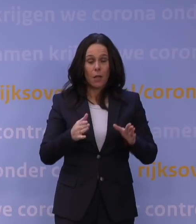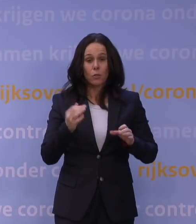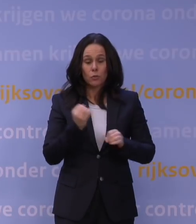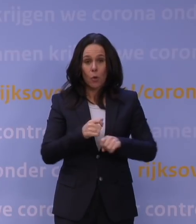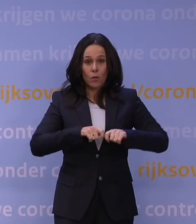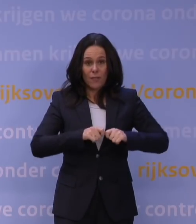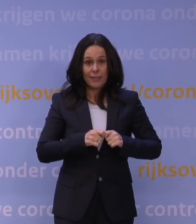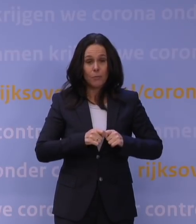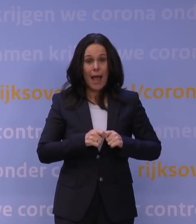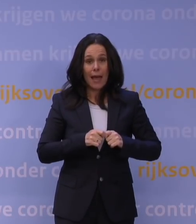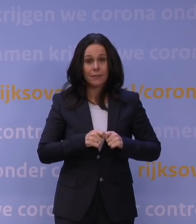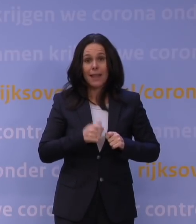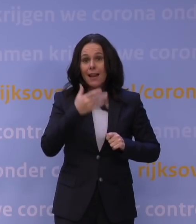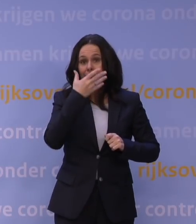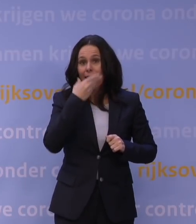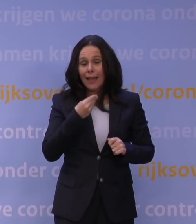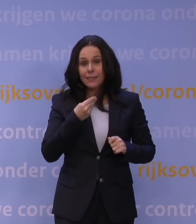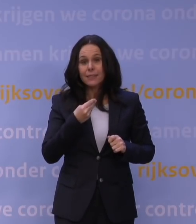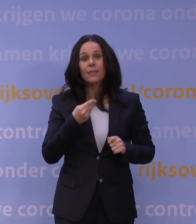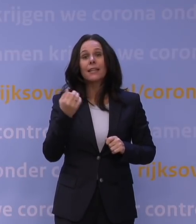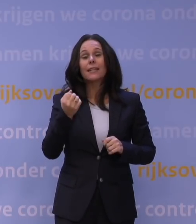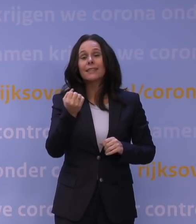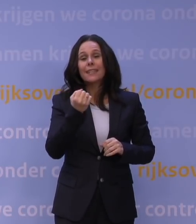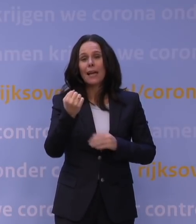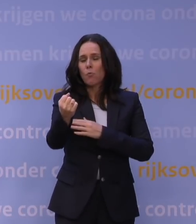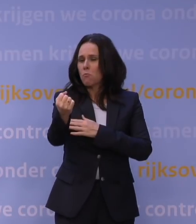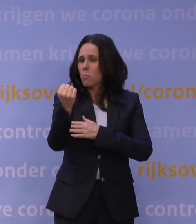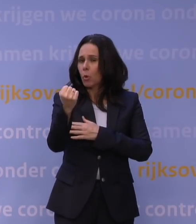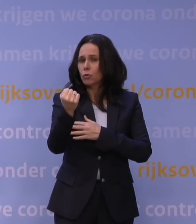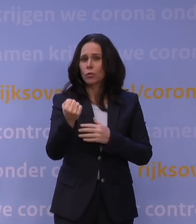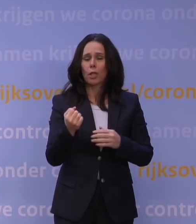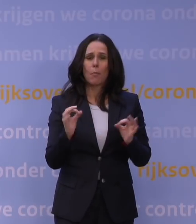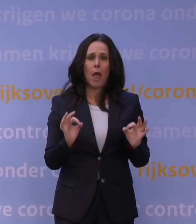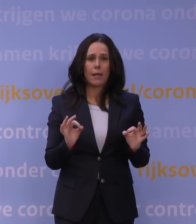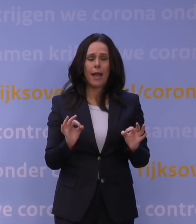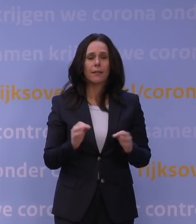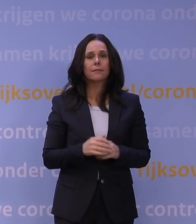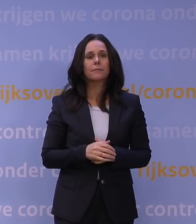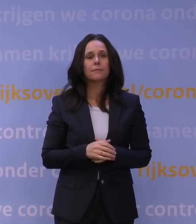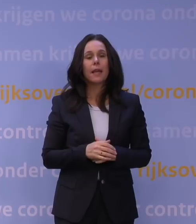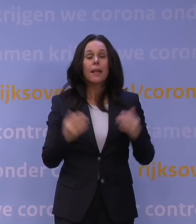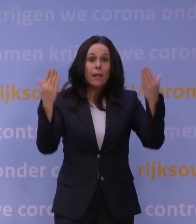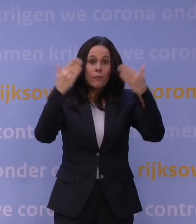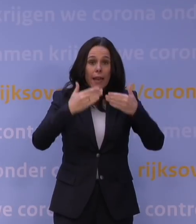lijkt het in belangrijke mate, vandaar dat die booster zo belangrijk is. En eigenlijk is onze belangrijkste boodschap vanavond: als je niet gevaccineerd bent,